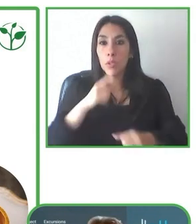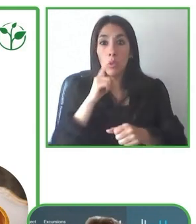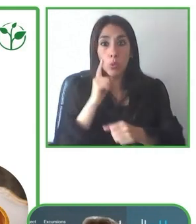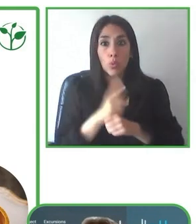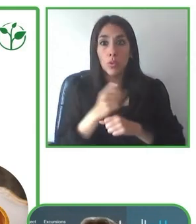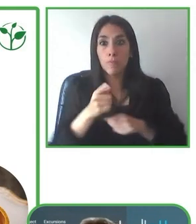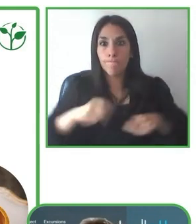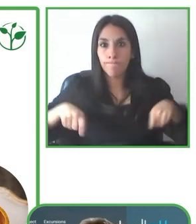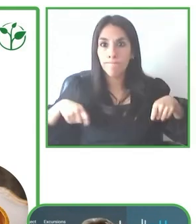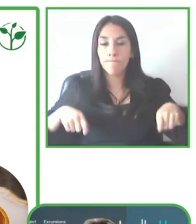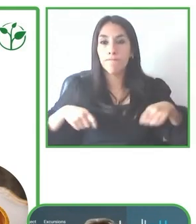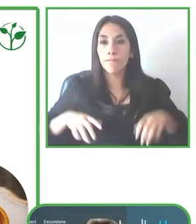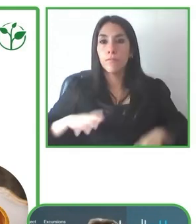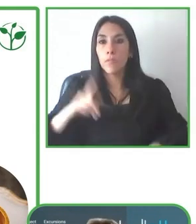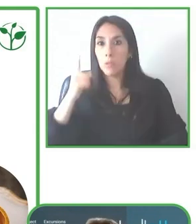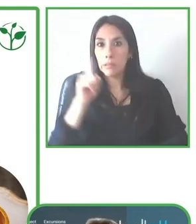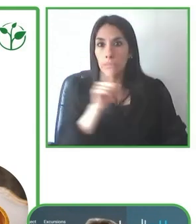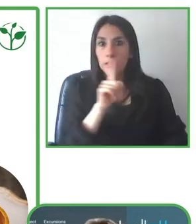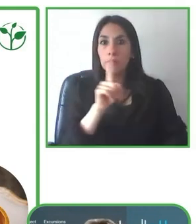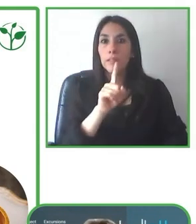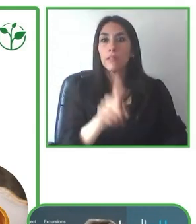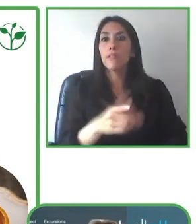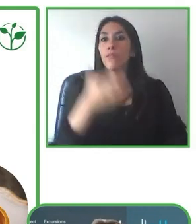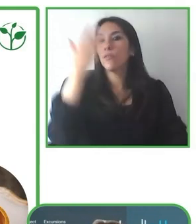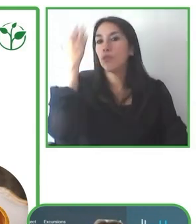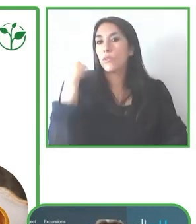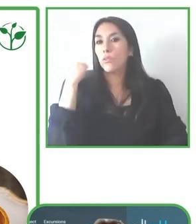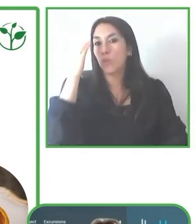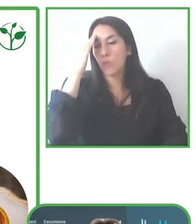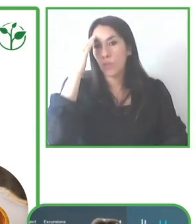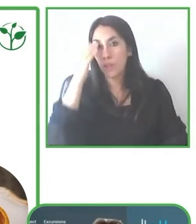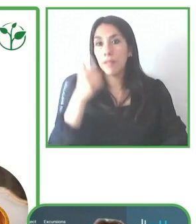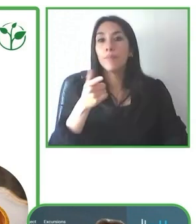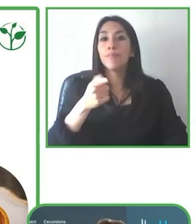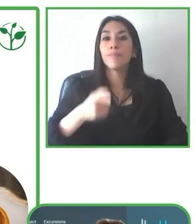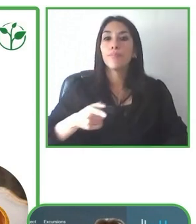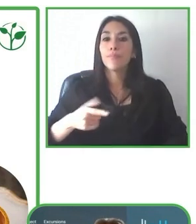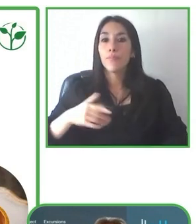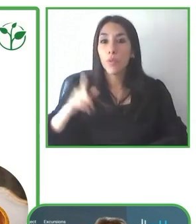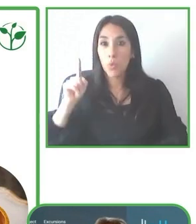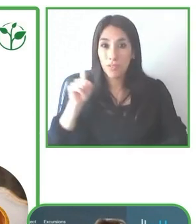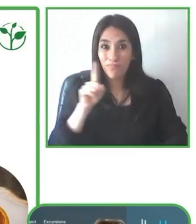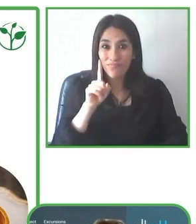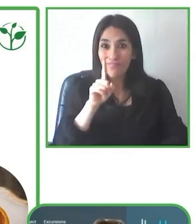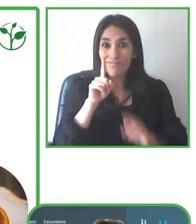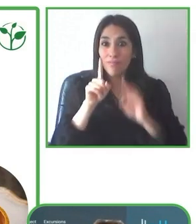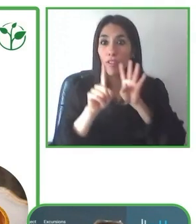experiencias memorables y eso es un un enfoque estratégico que hemos tenido como tour operador.